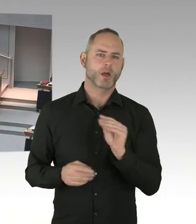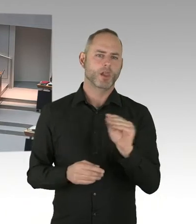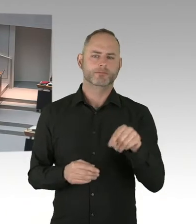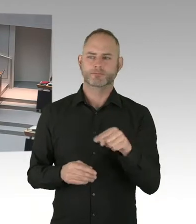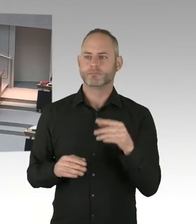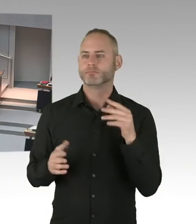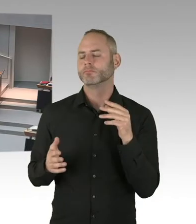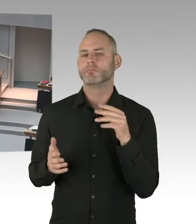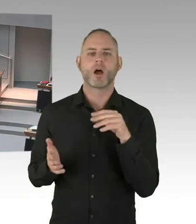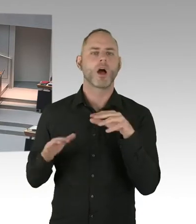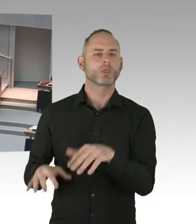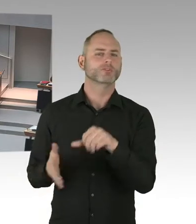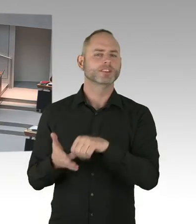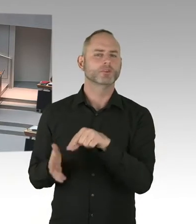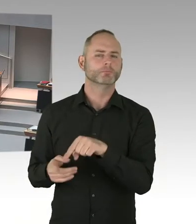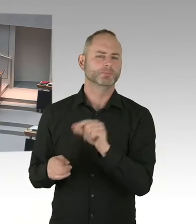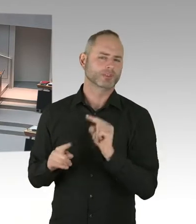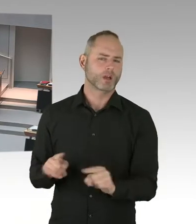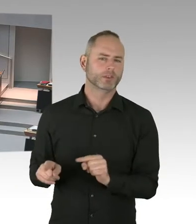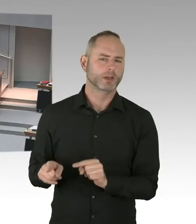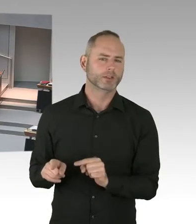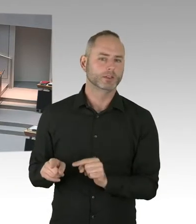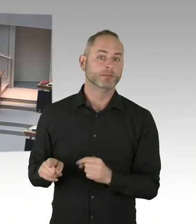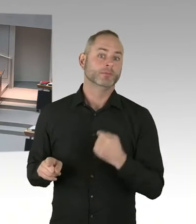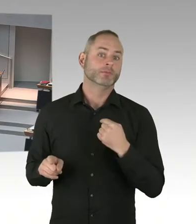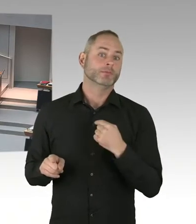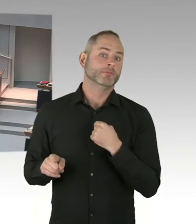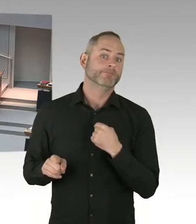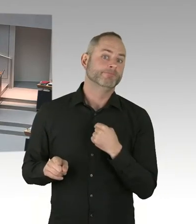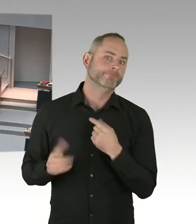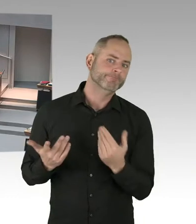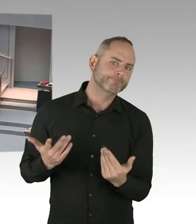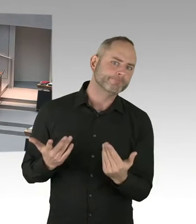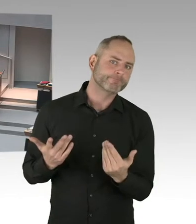Das sind beispielsweise eine relativ hohe Anzahl. Und deshalb verhandeln wir jetzt mit dem Finanzsenator,